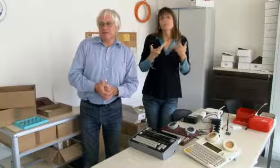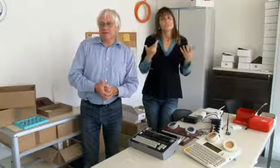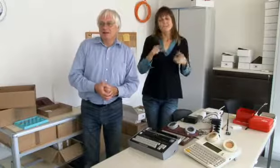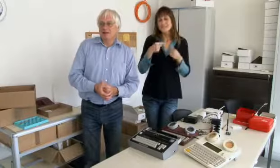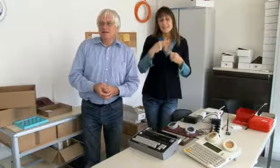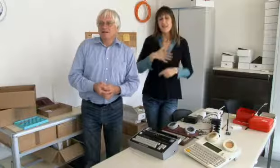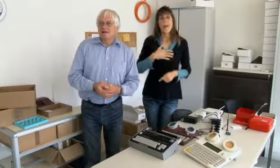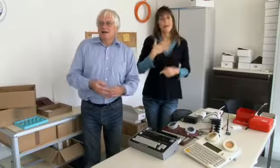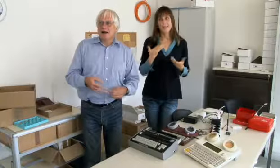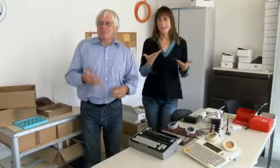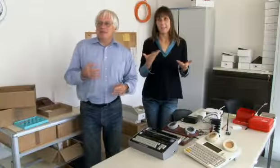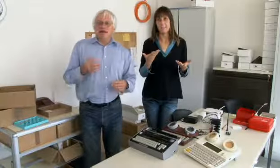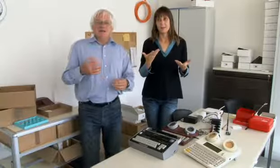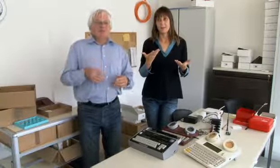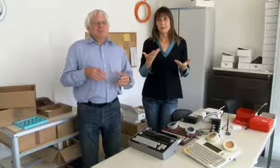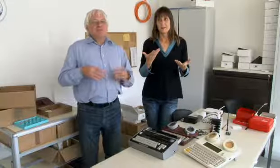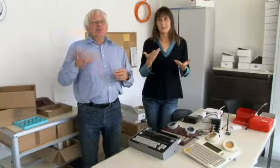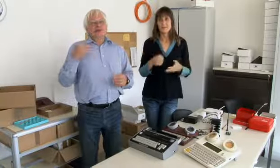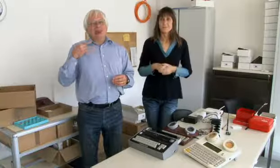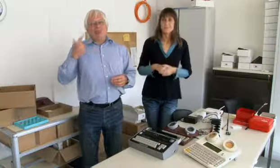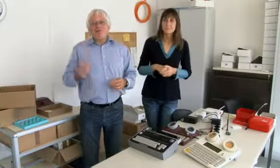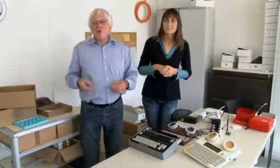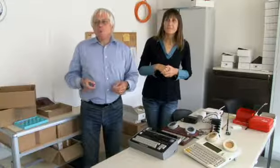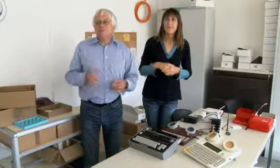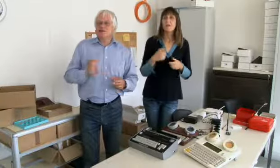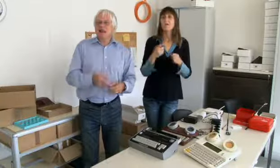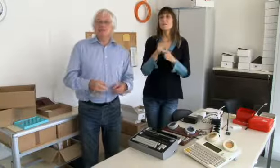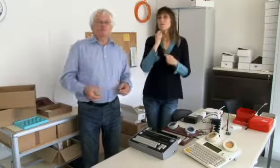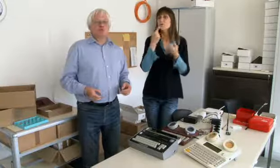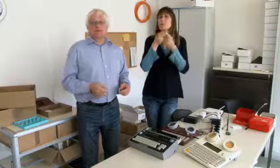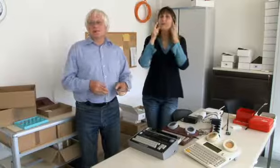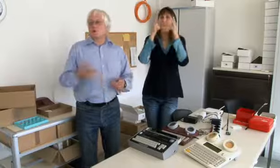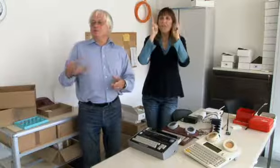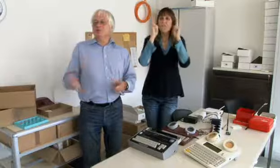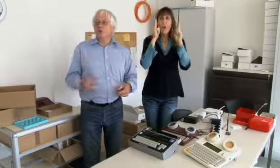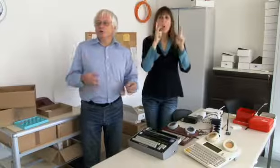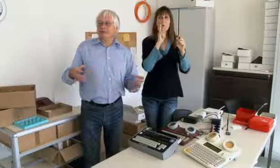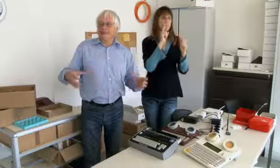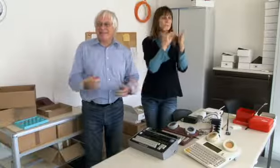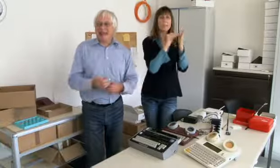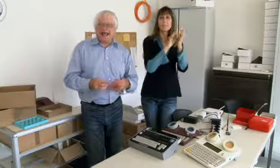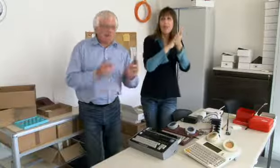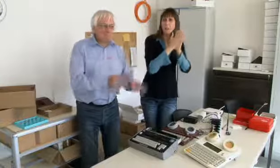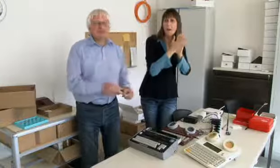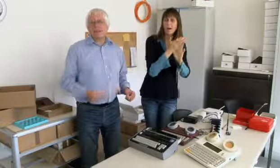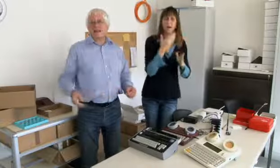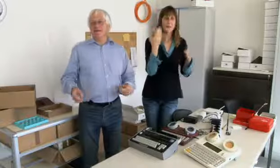und es war auch nicht immer angenehm. Immer für die Coiffeuse bestellen müssen